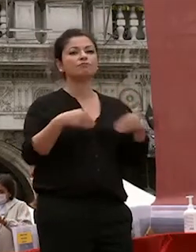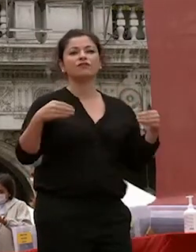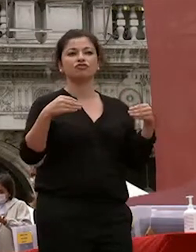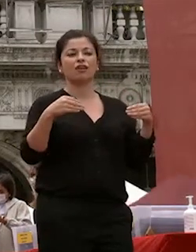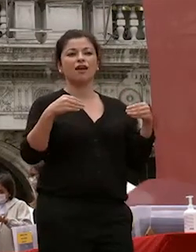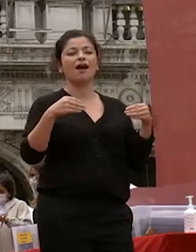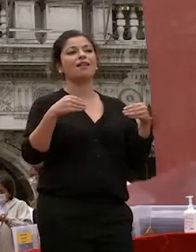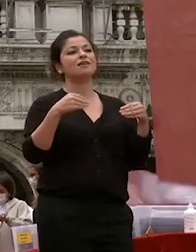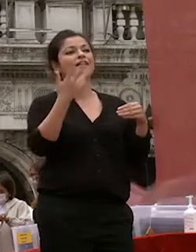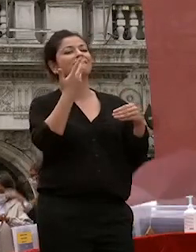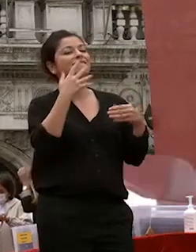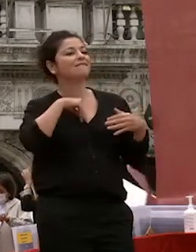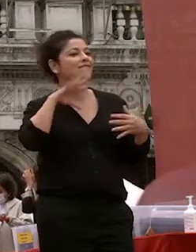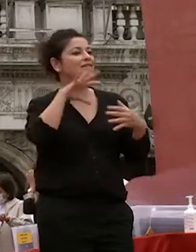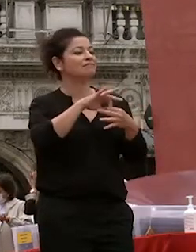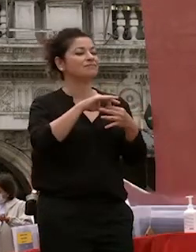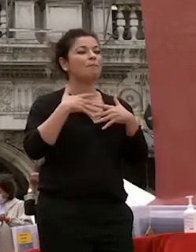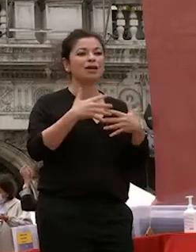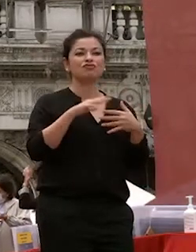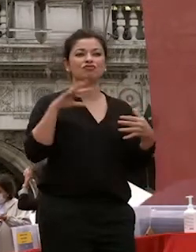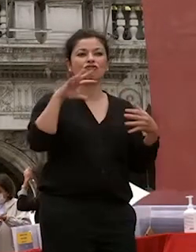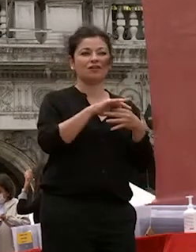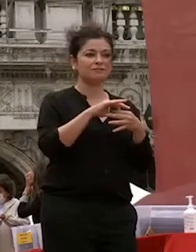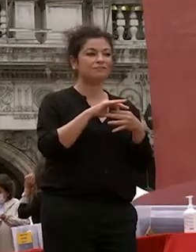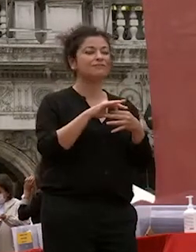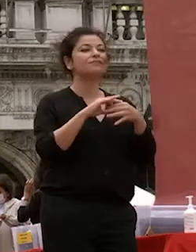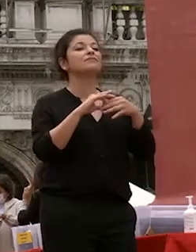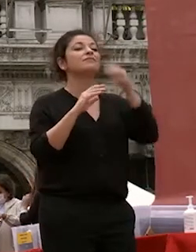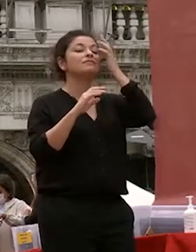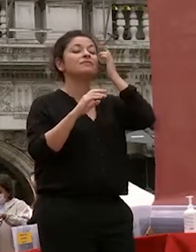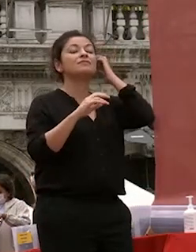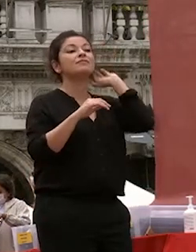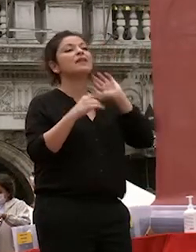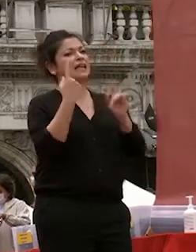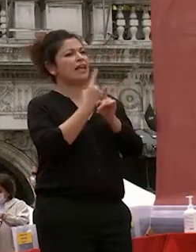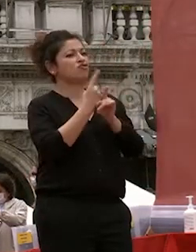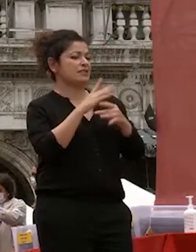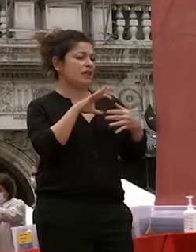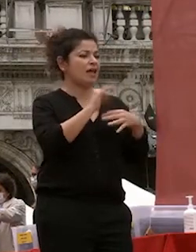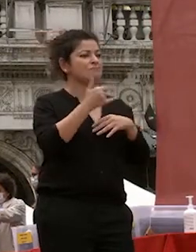vostri desideri alle vostre passioni oltre che alle necessità perché la